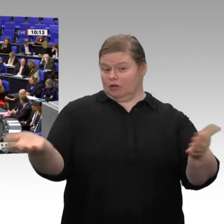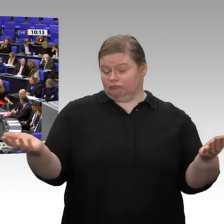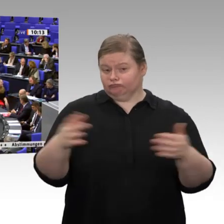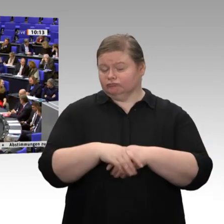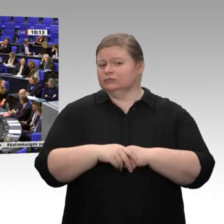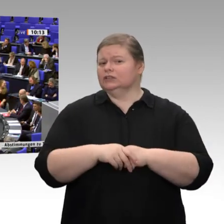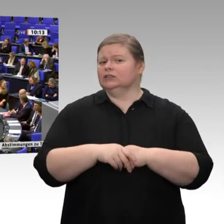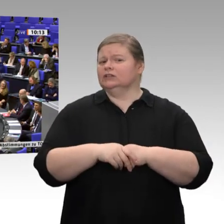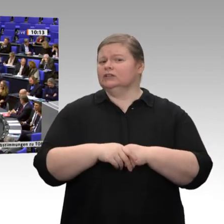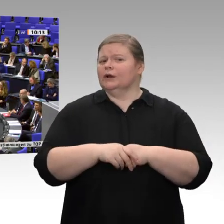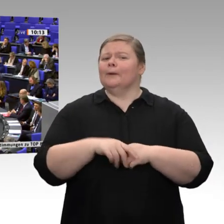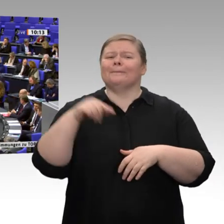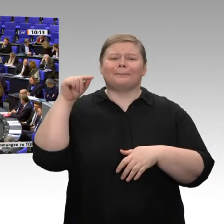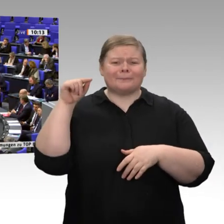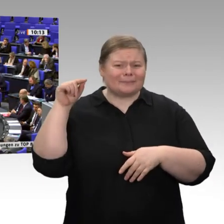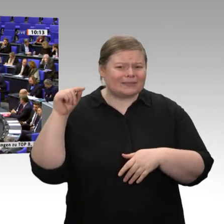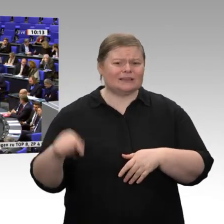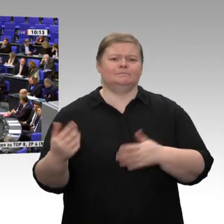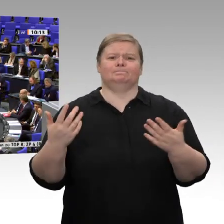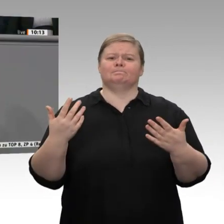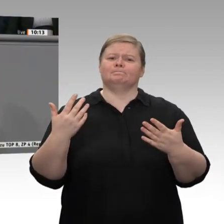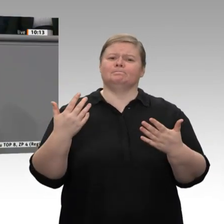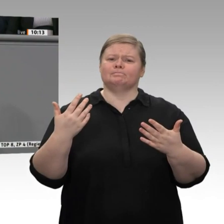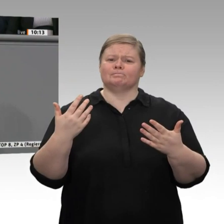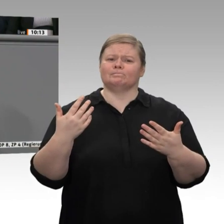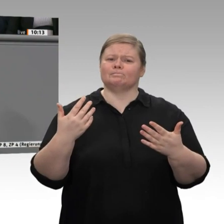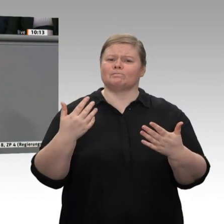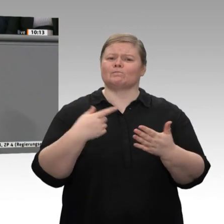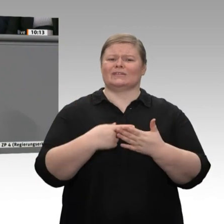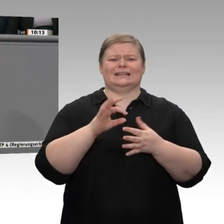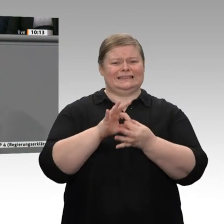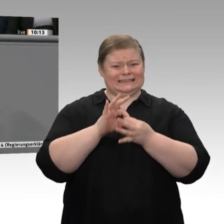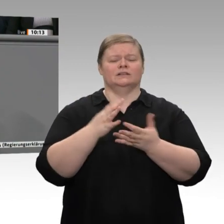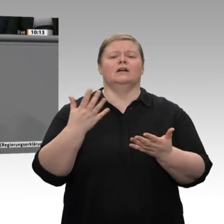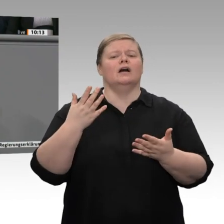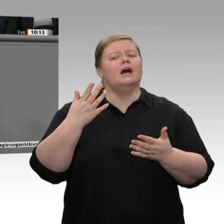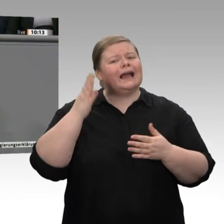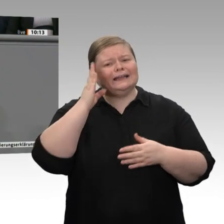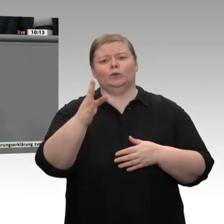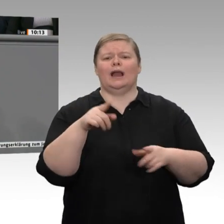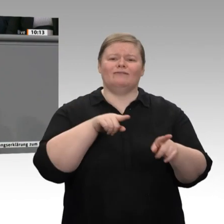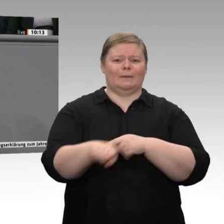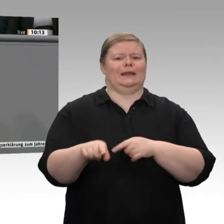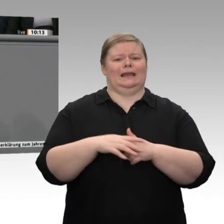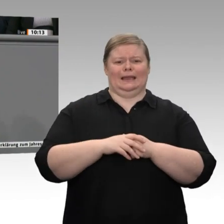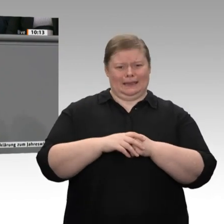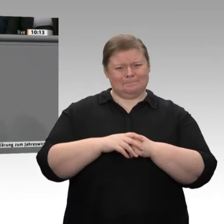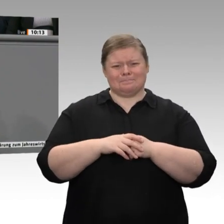sichern. Noch einmal in Richtung FDP: Wenn sich jemand um steigende Arbeitslosigkeit oder, besser gesagt, um Vermeidung von Arbeitslosigkeit kümmert, dann ist es doch die SPD, und